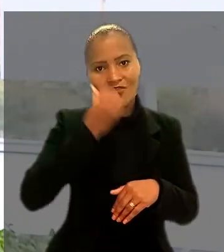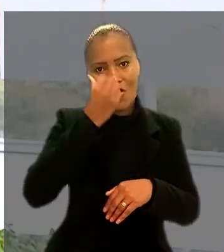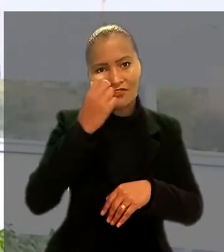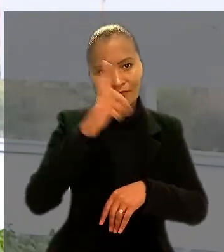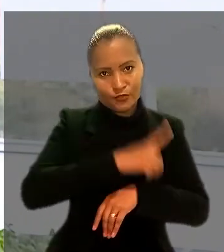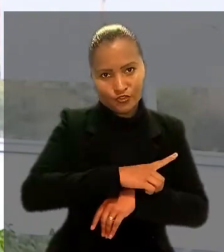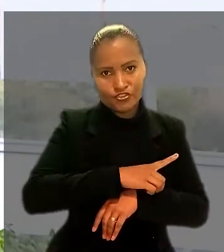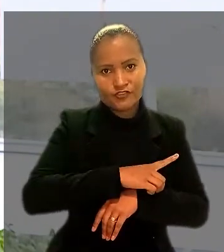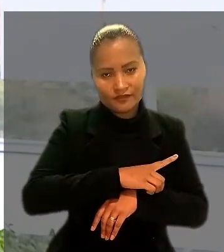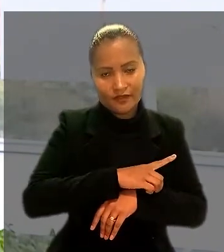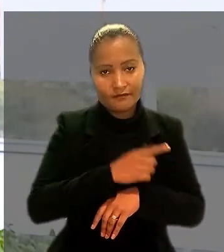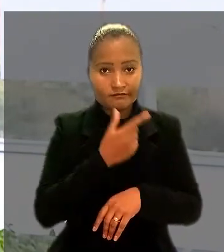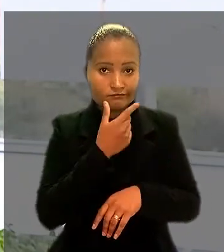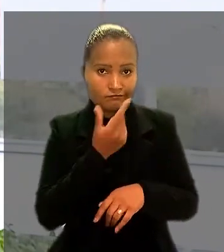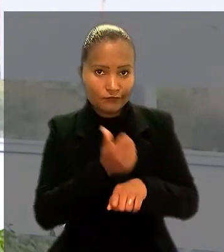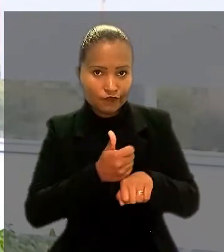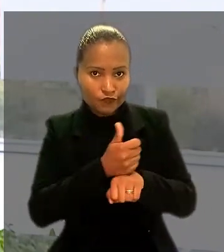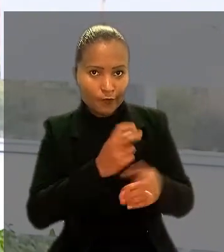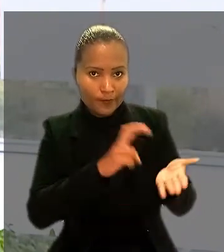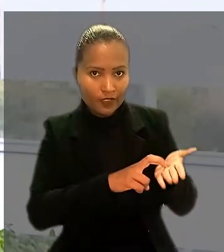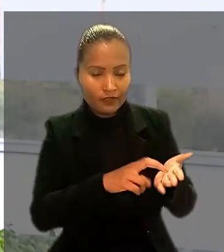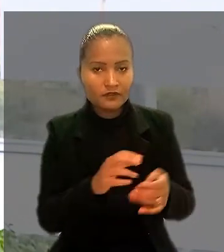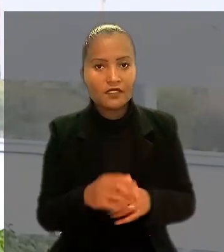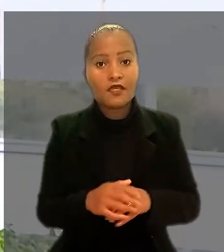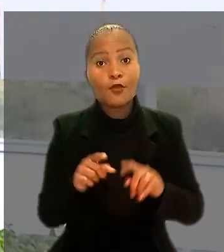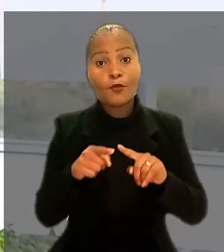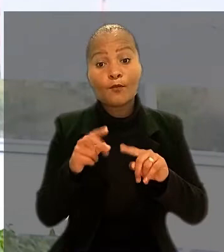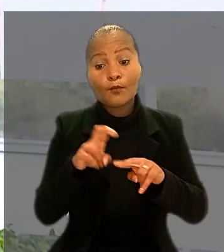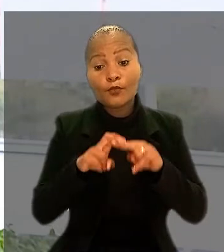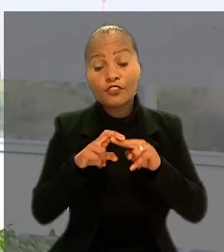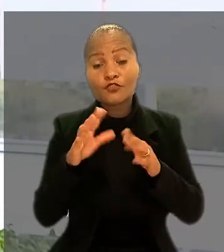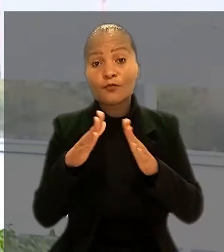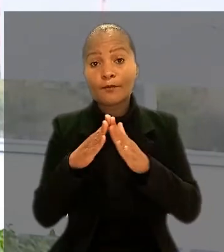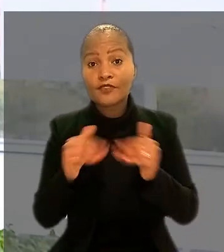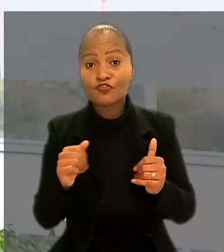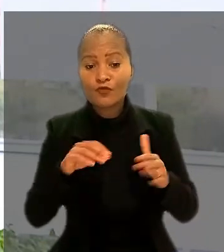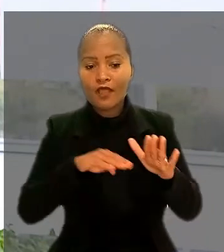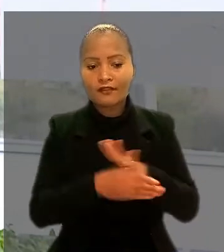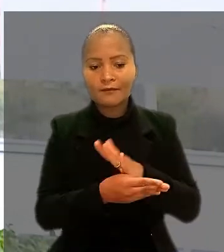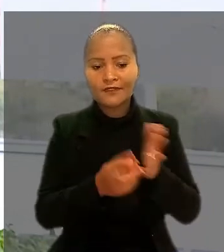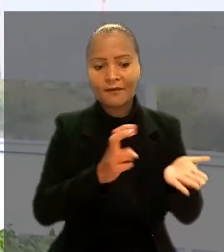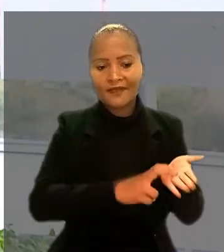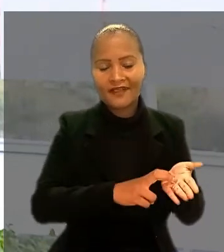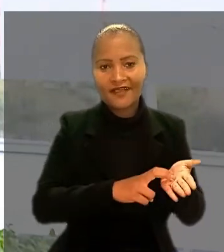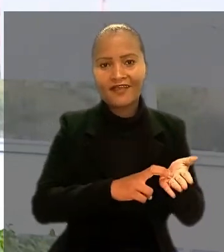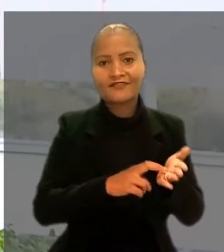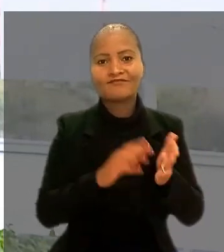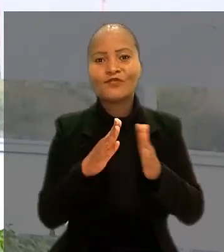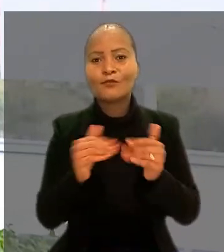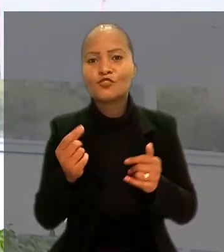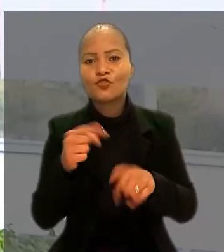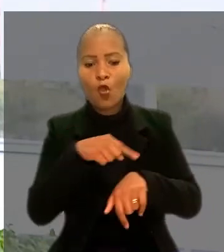Por isso, pediu para ser enquadrado na categoria e receber as diferenças de horas extras referente à sétima e à oitava horas.